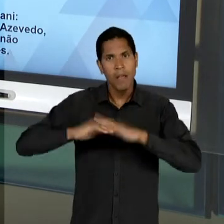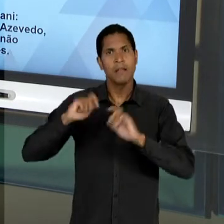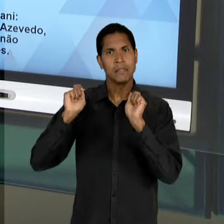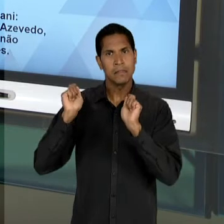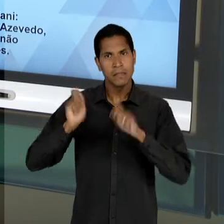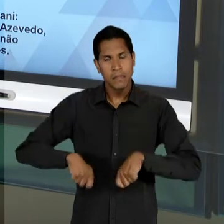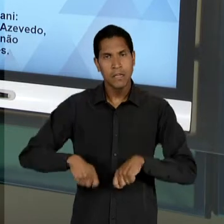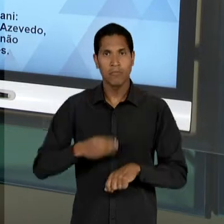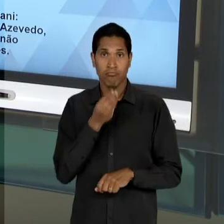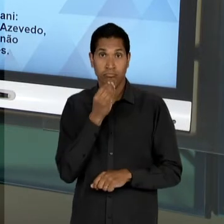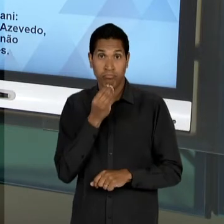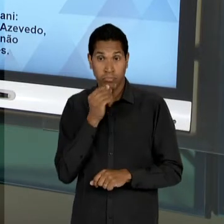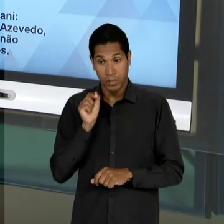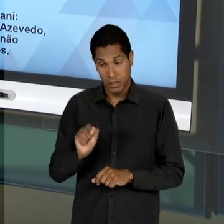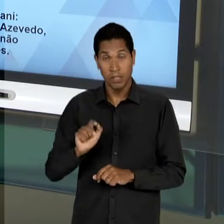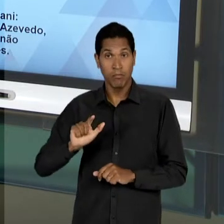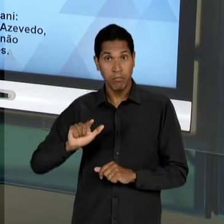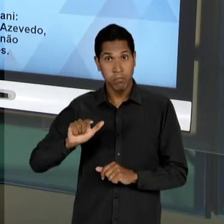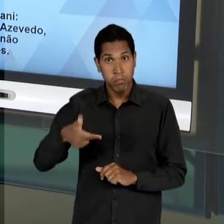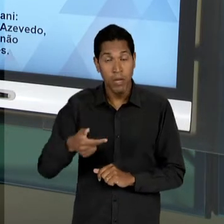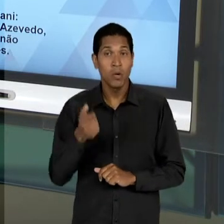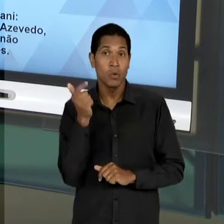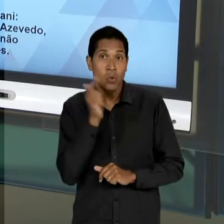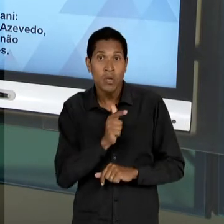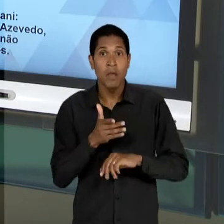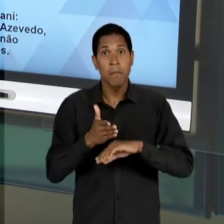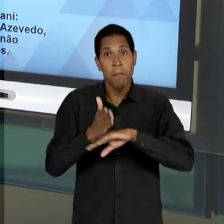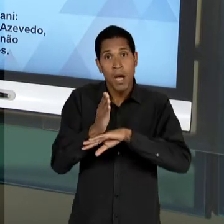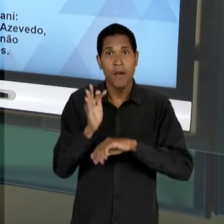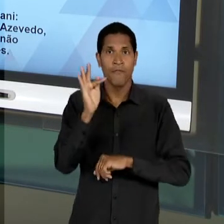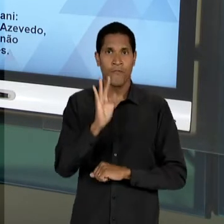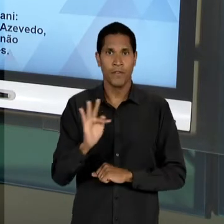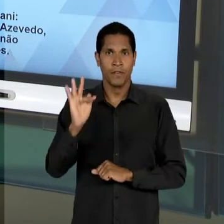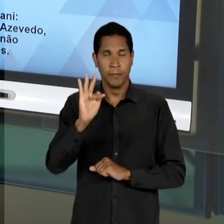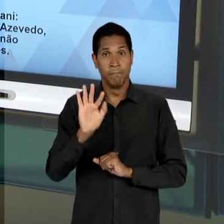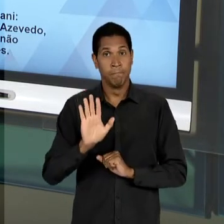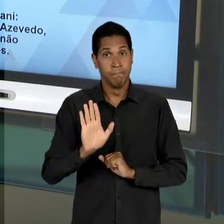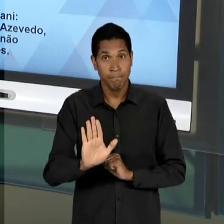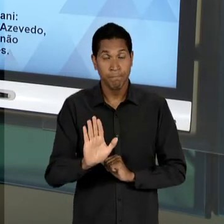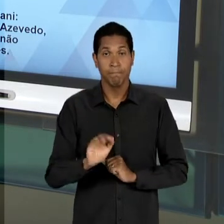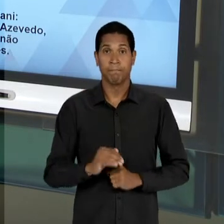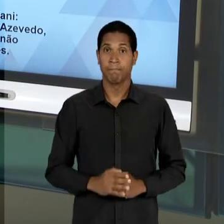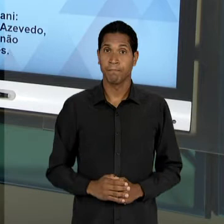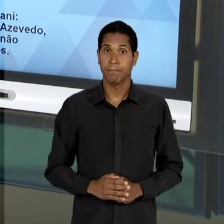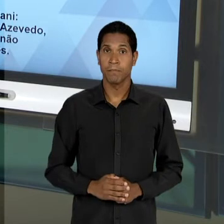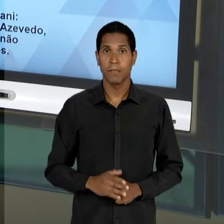INCLUSIVE, DEPOIS A TENTAR INGRESSAR NOS CURSOS SUPERIORES, MAS QUE A PRESENÇA DO ENSINO